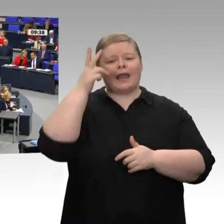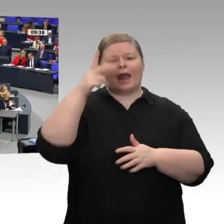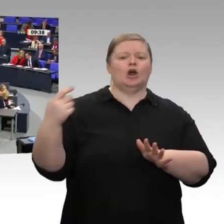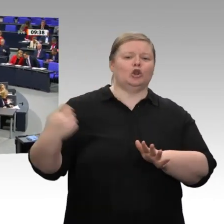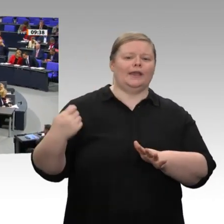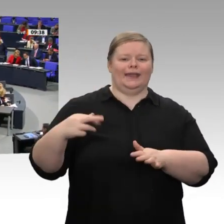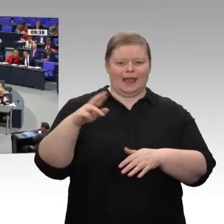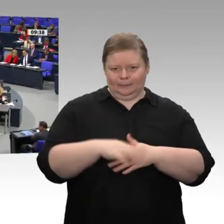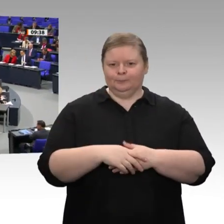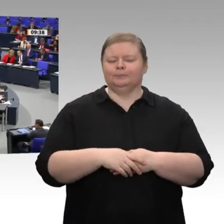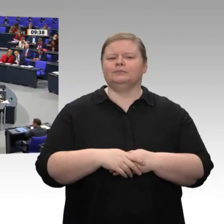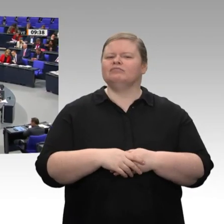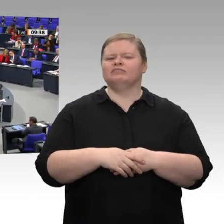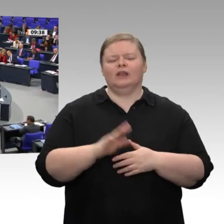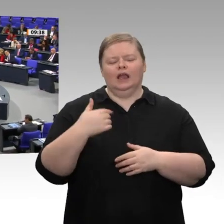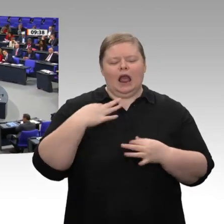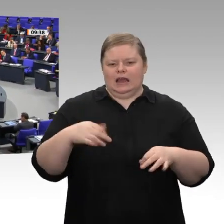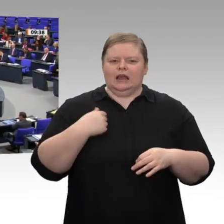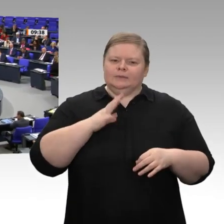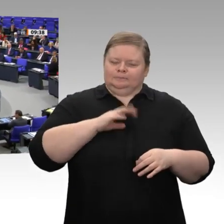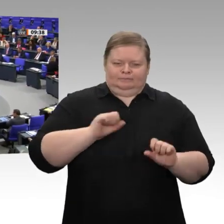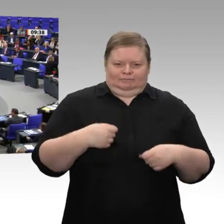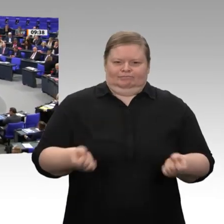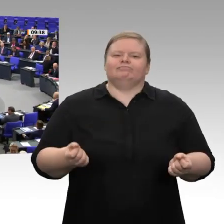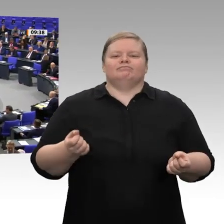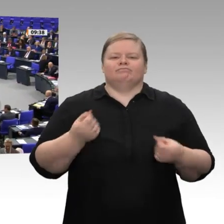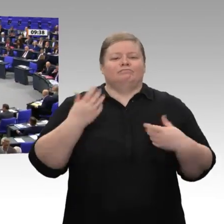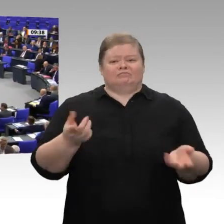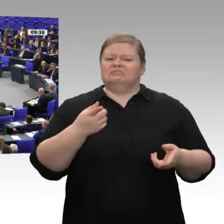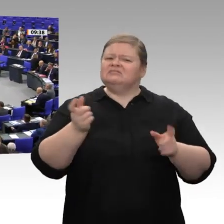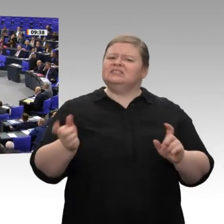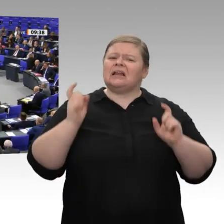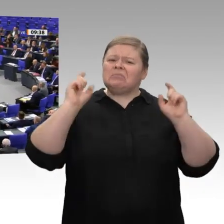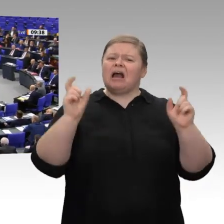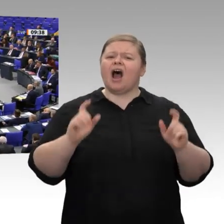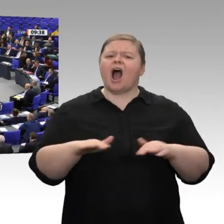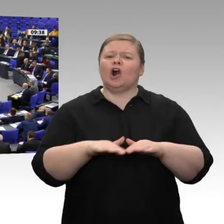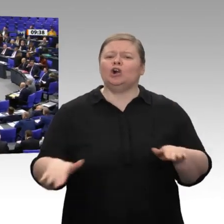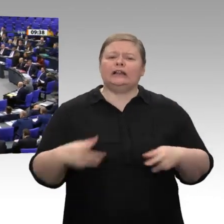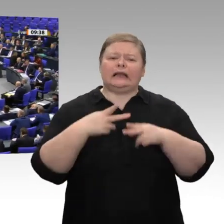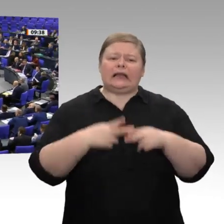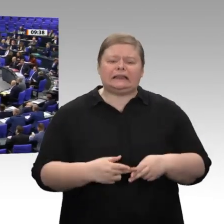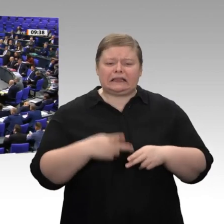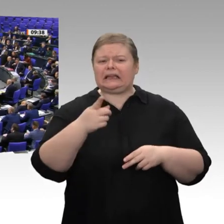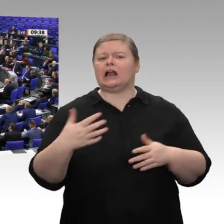Herr Präsident! Meine sehr verehrten Damen und Herren! Herr Theurer, ich kann es mir nicht verkneifen: Wenn Sie sich hier über die Grundrente aufregen, die